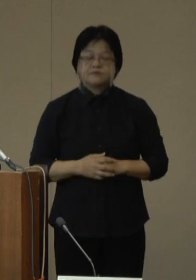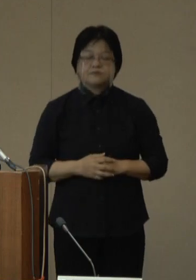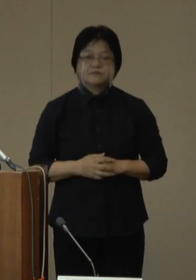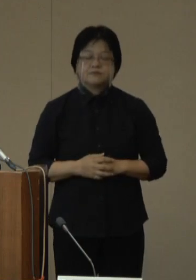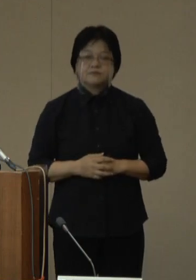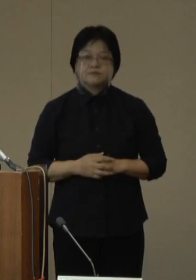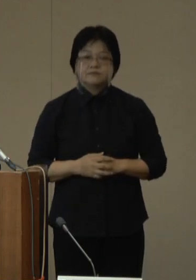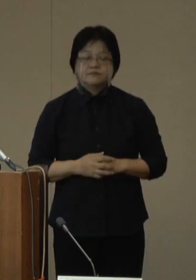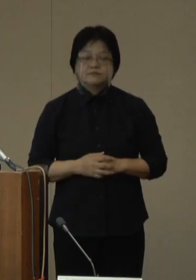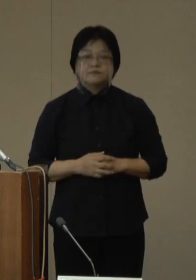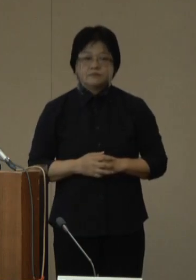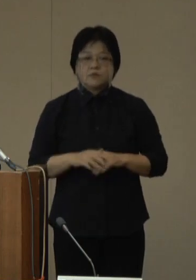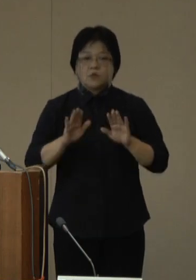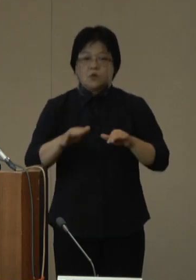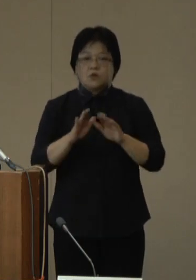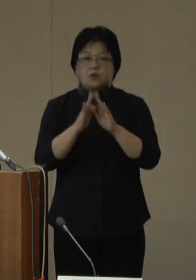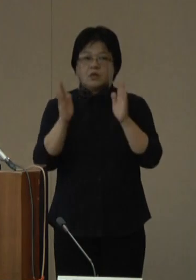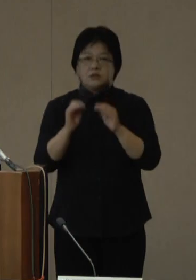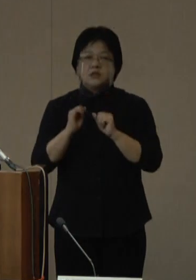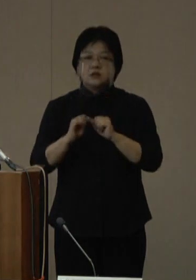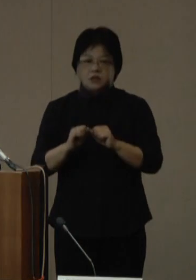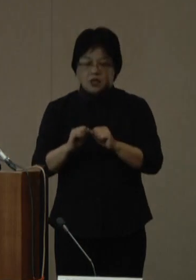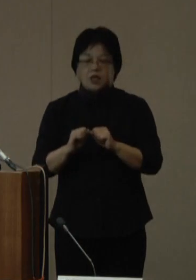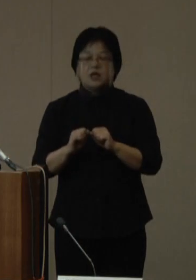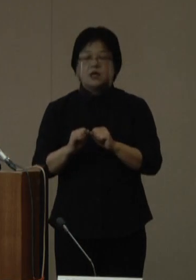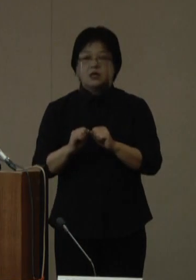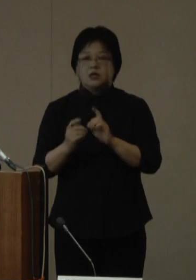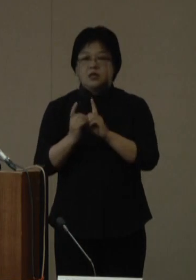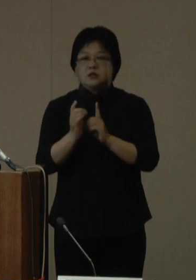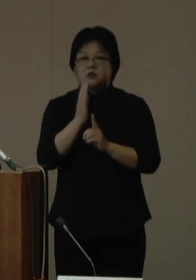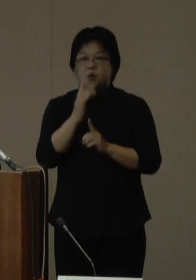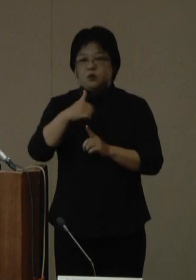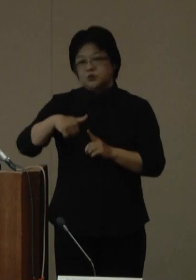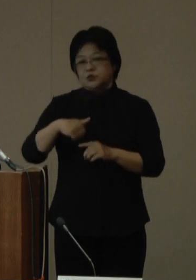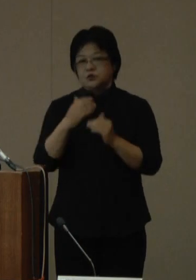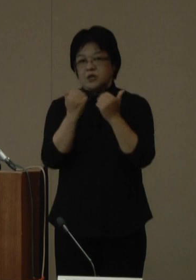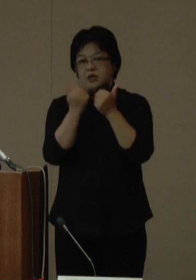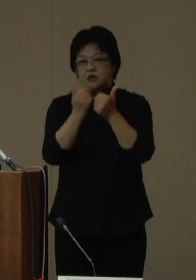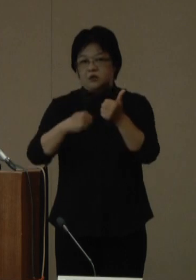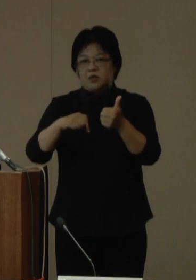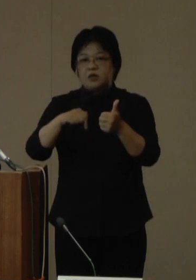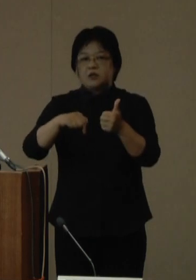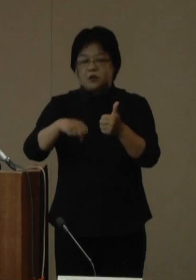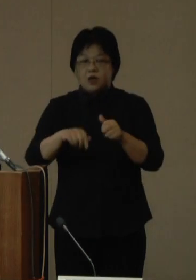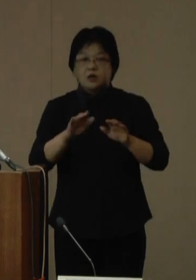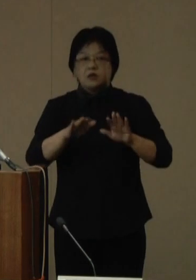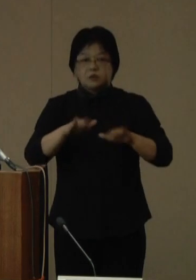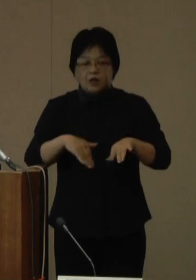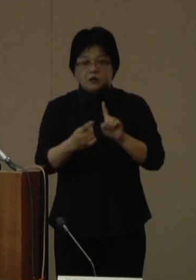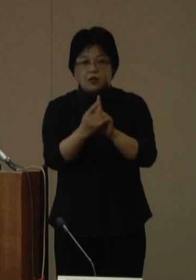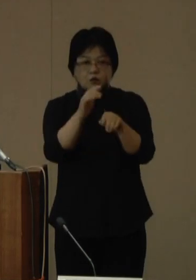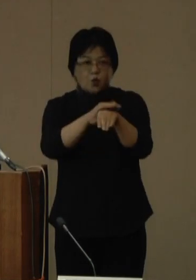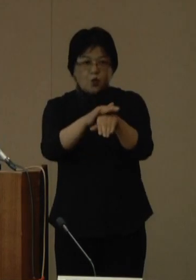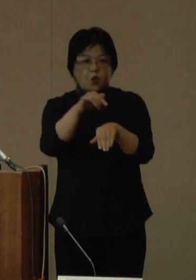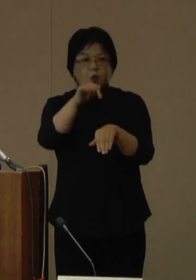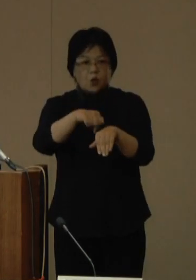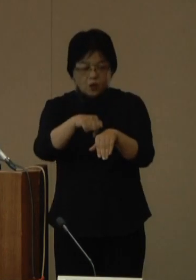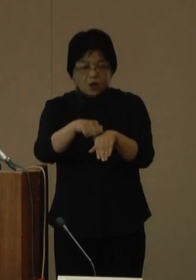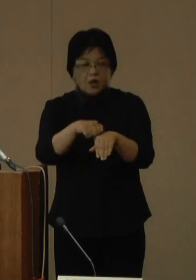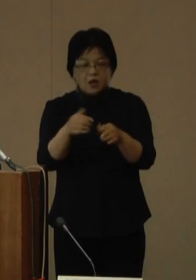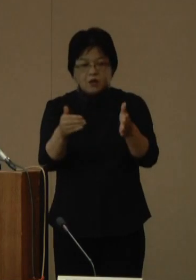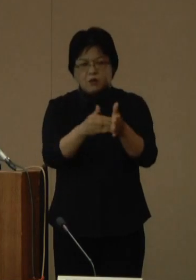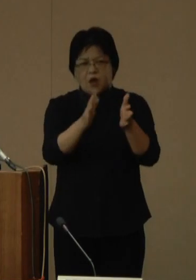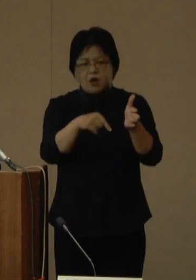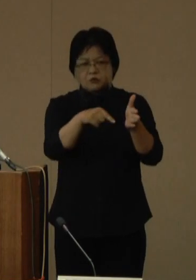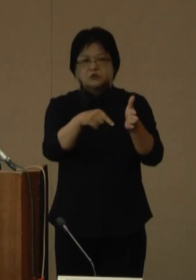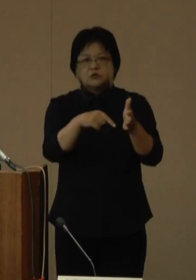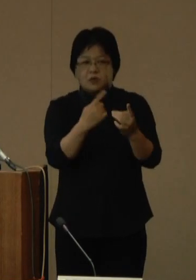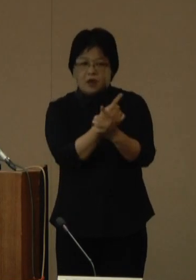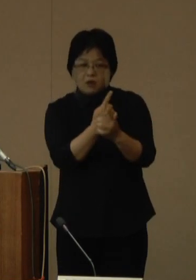本日開催されました新型コロナウイルス対策本部会議においては、現在の対処方針が期限を迎えることから、変更したところです